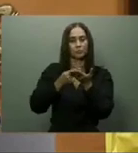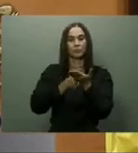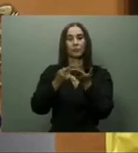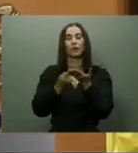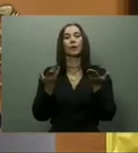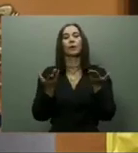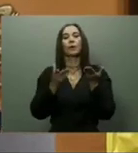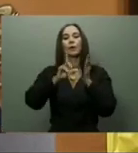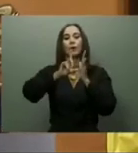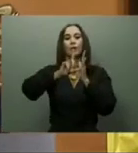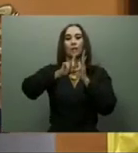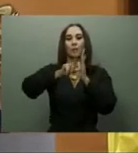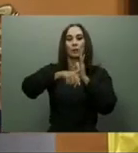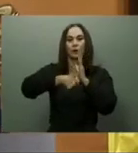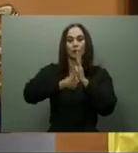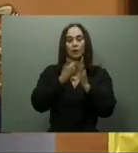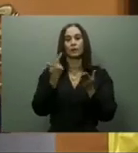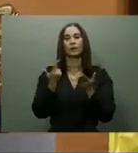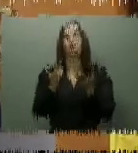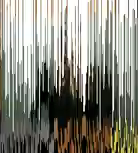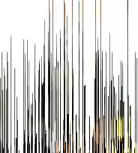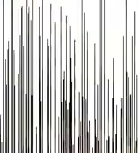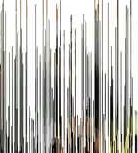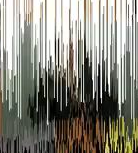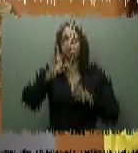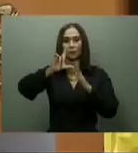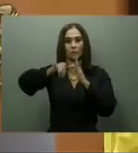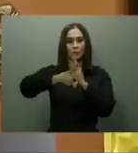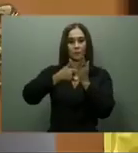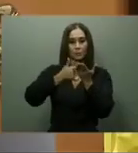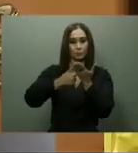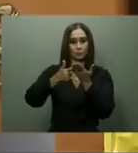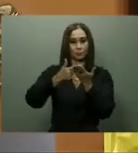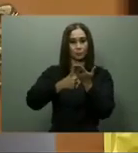En cuanto a las obras físicas pendientes, el presidente Abinader declaró como una alta